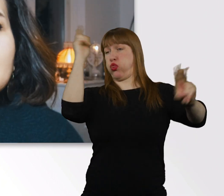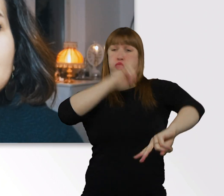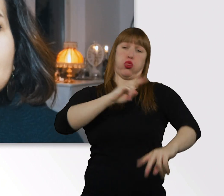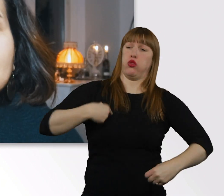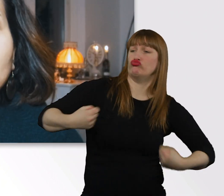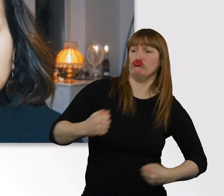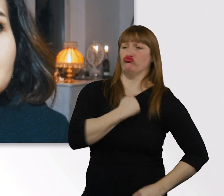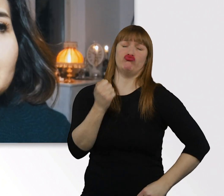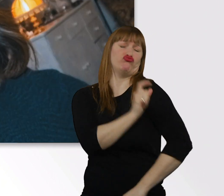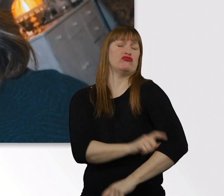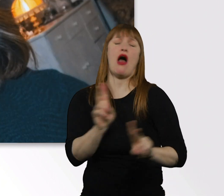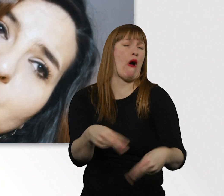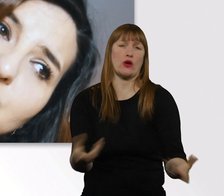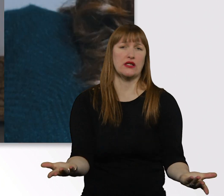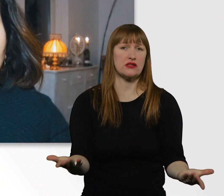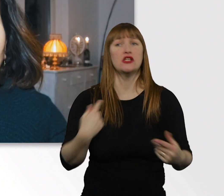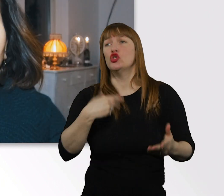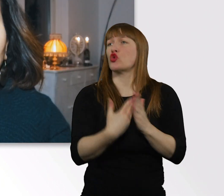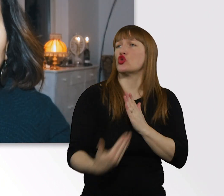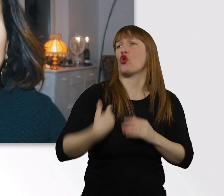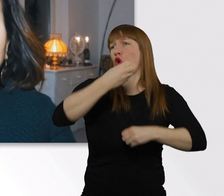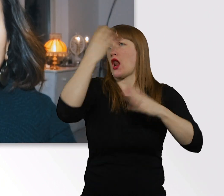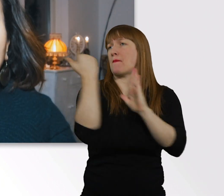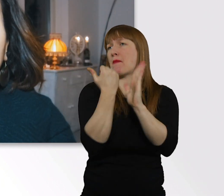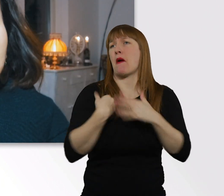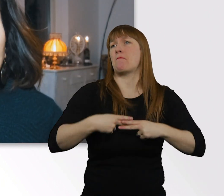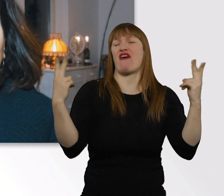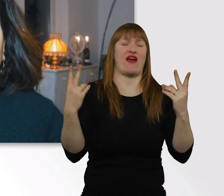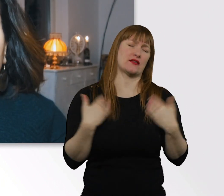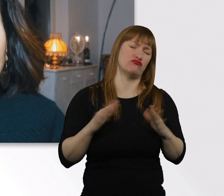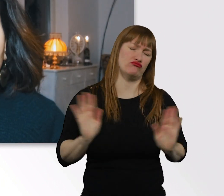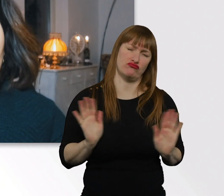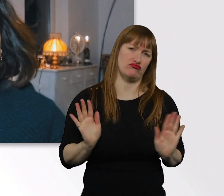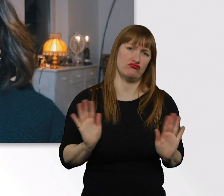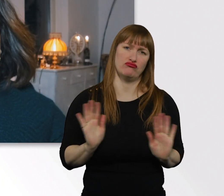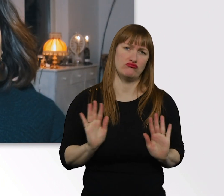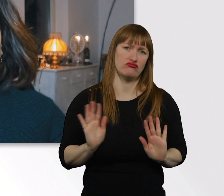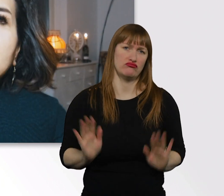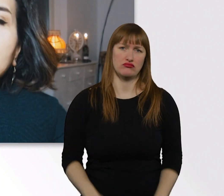Ich mach das immer soundso. Bin hier voll perfekt dadrin, darum geht es überhaupt nicht.